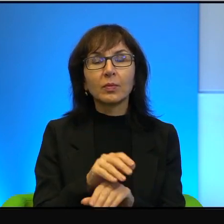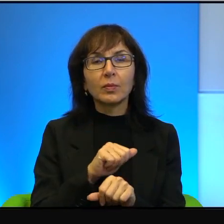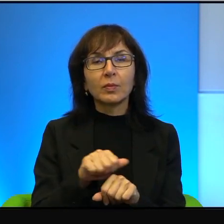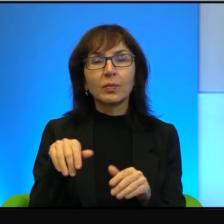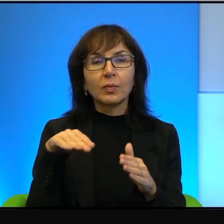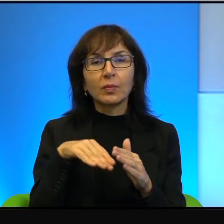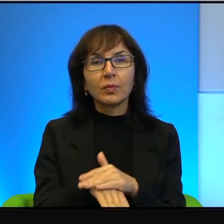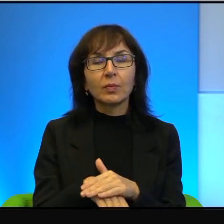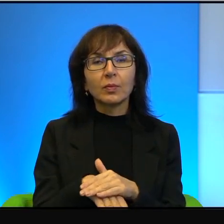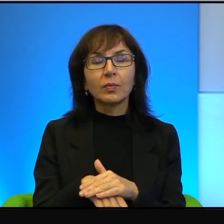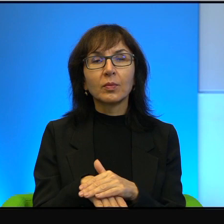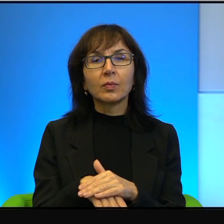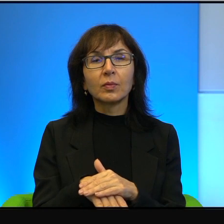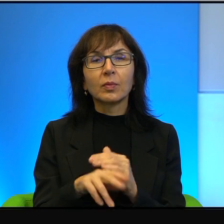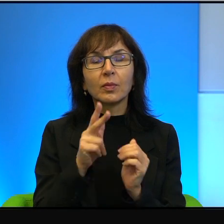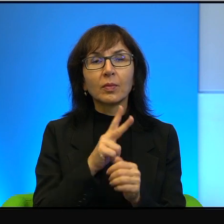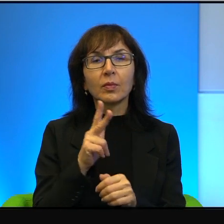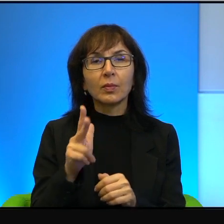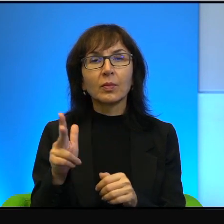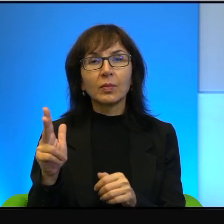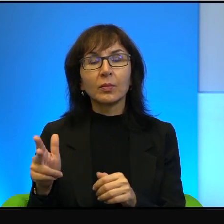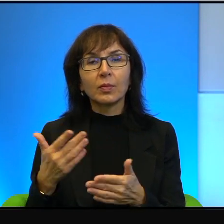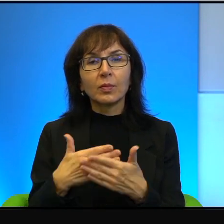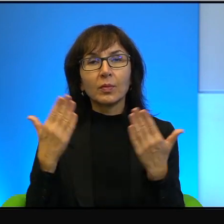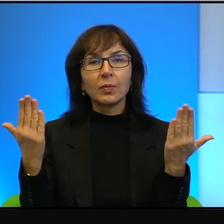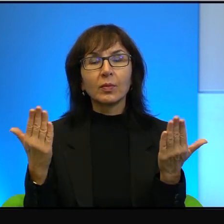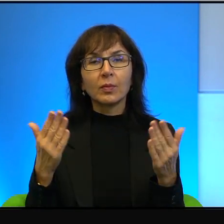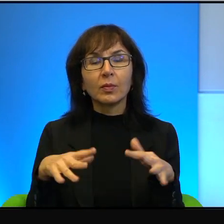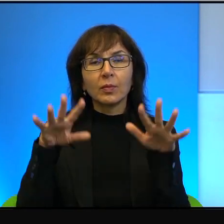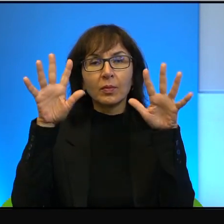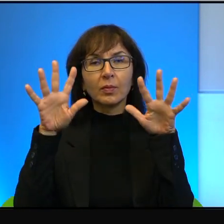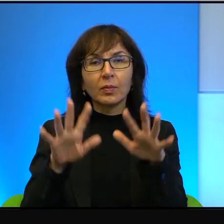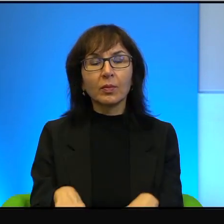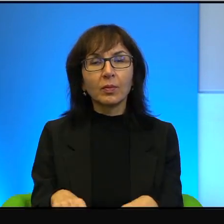ponieważ na Zdeot każdego, każdego dnia spadają jakieś pociski, jakieś